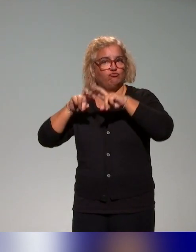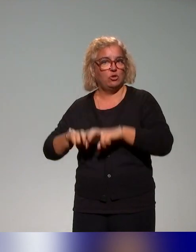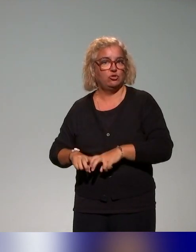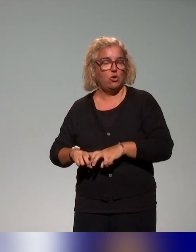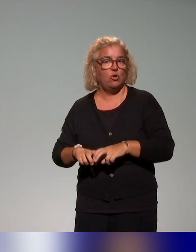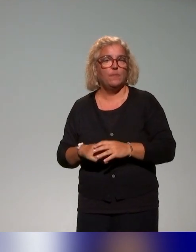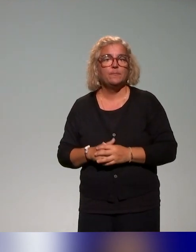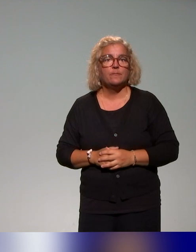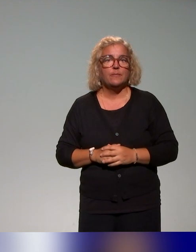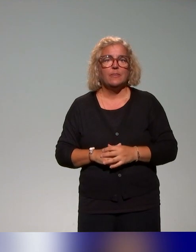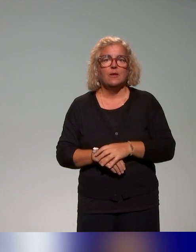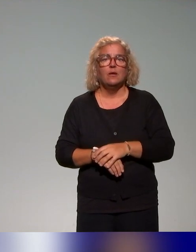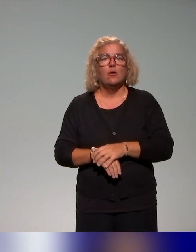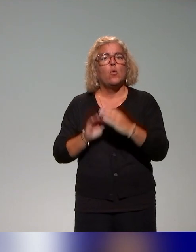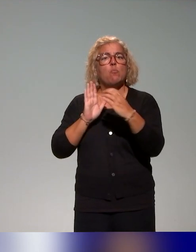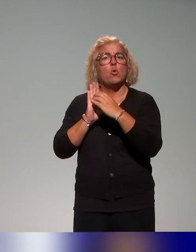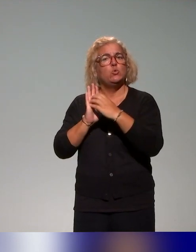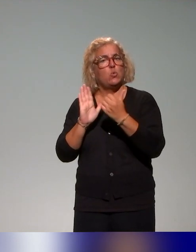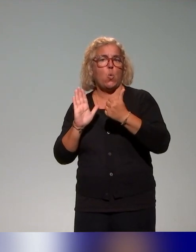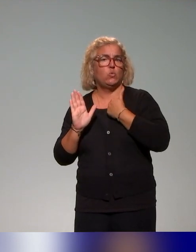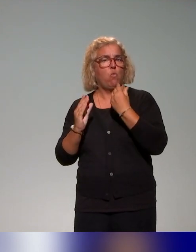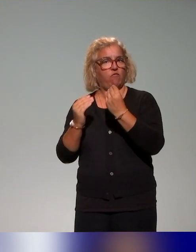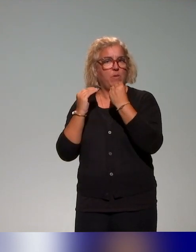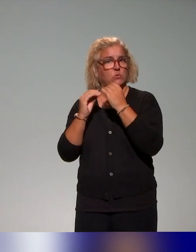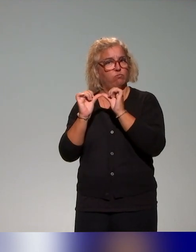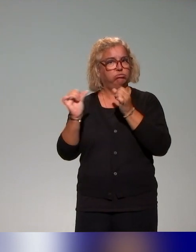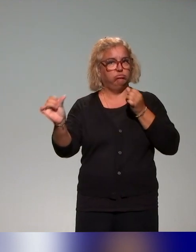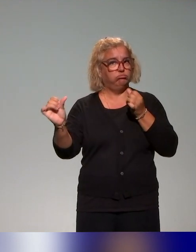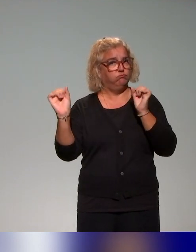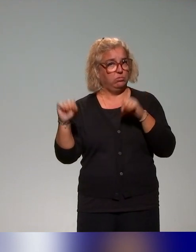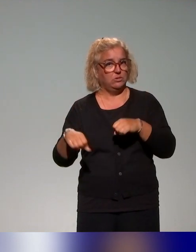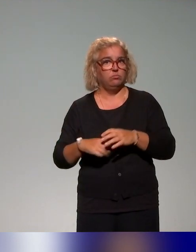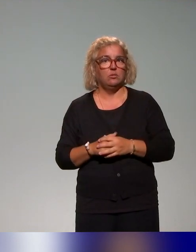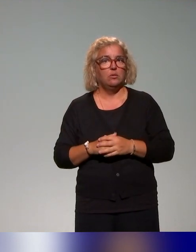dans les questions à modules auto-formatifs à distance, qui articula des ateliers en présence.